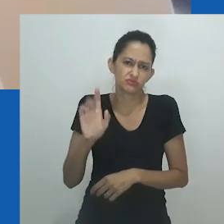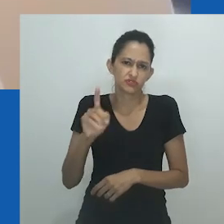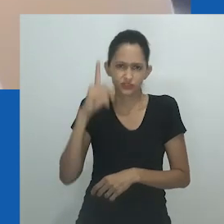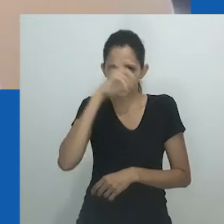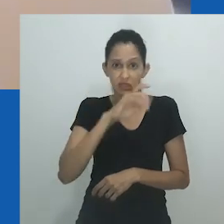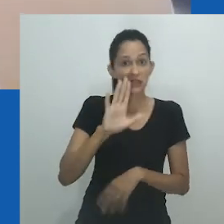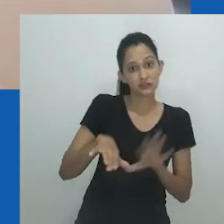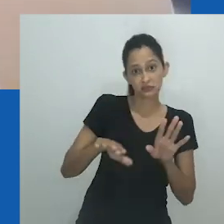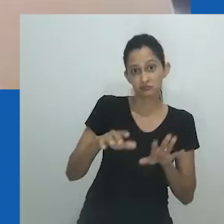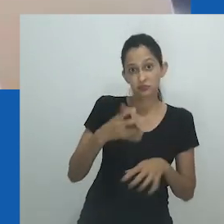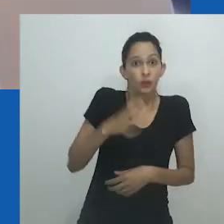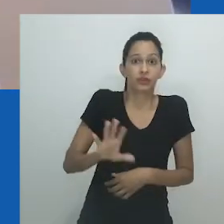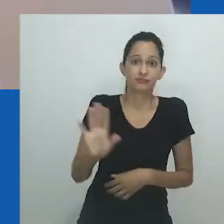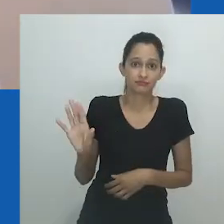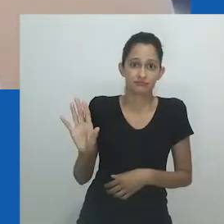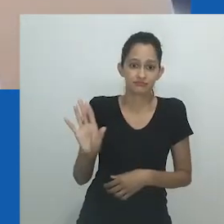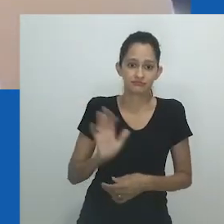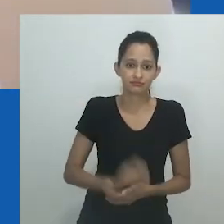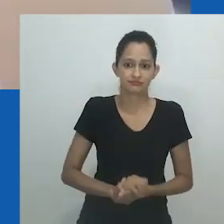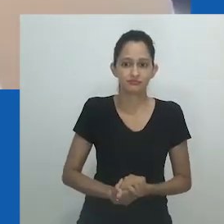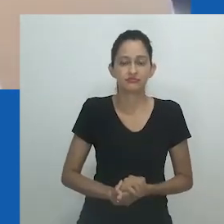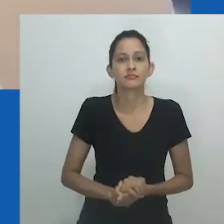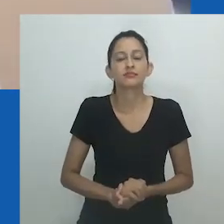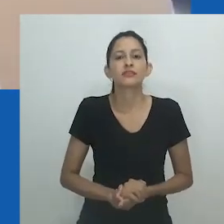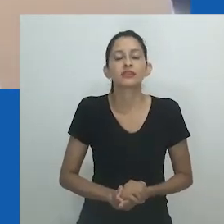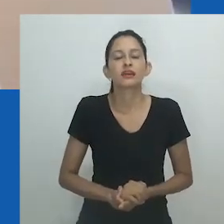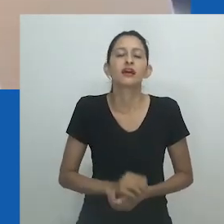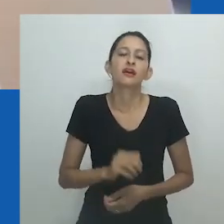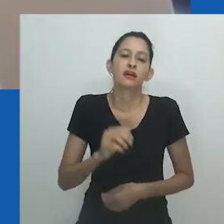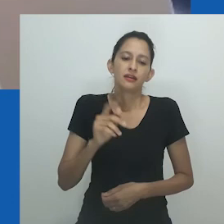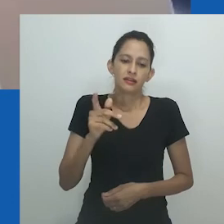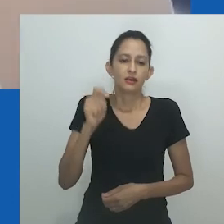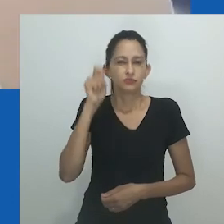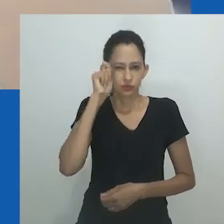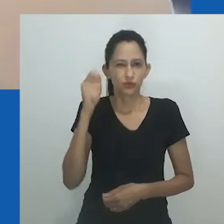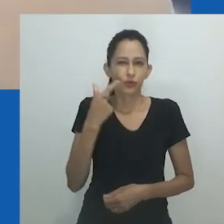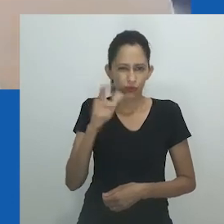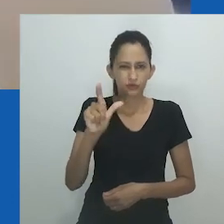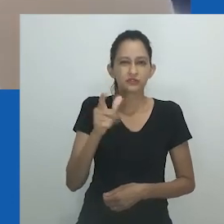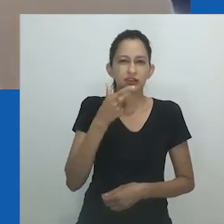tem suas próprias limitações e possibilidades de excluir grupos minoritários e aqueles que não detêm o poder.